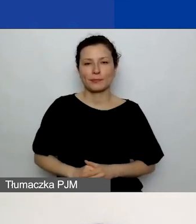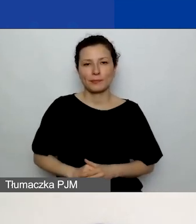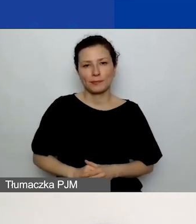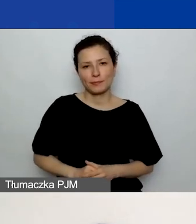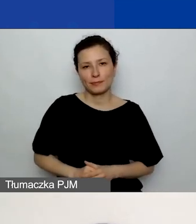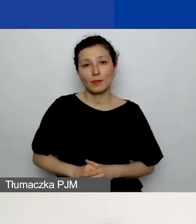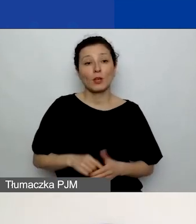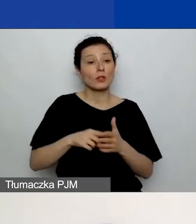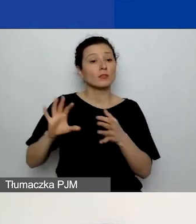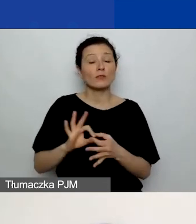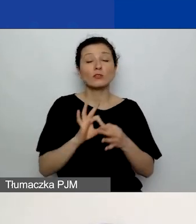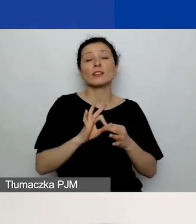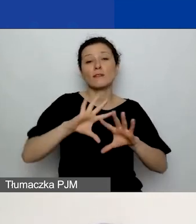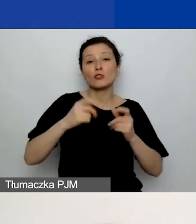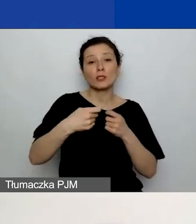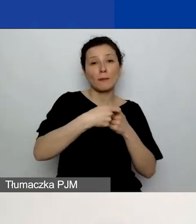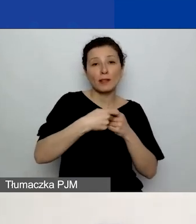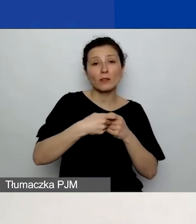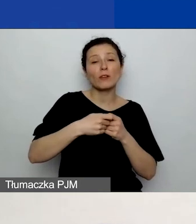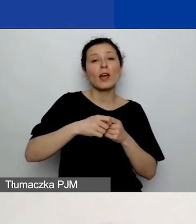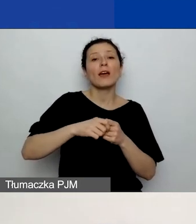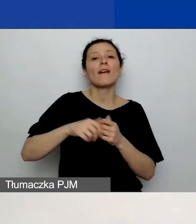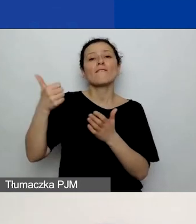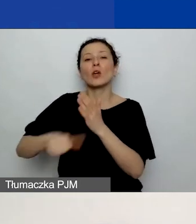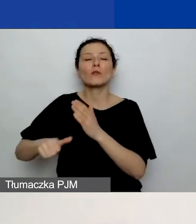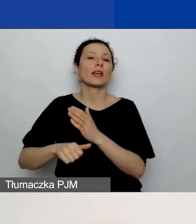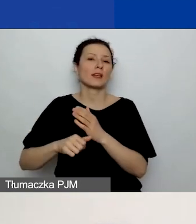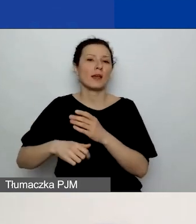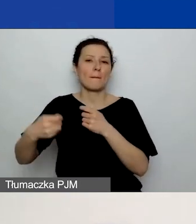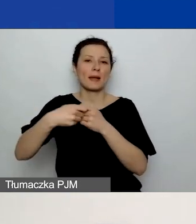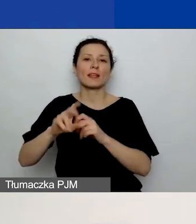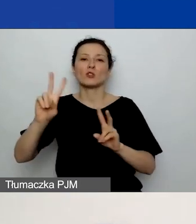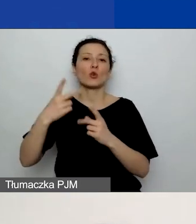z wyjątkiem partnerów z Państw-Darczyńców, bo oni mają na swoje działania